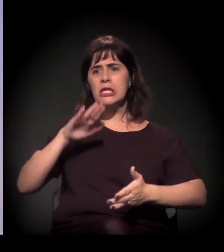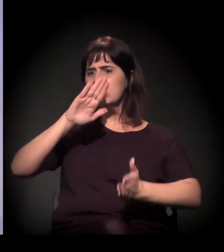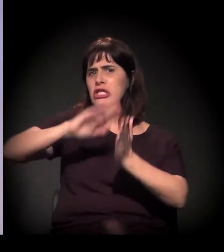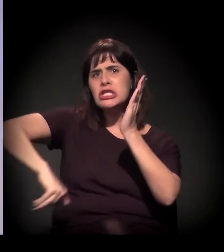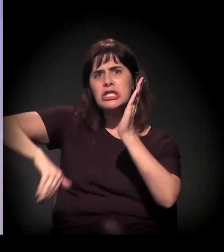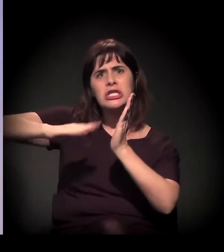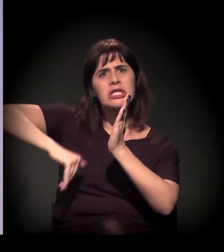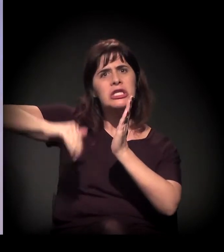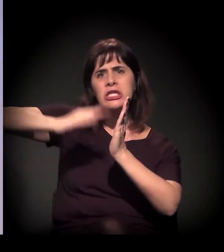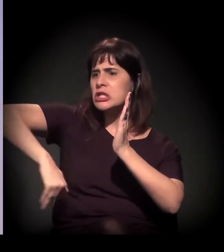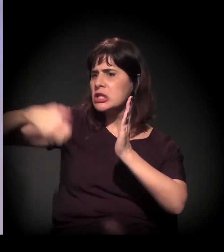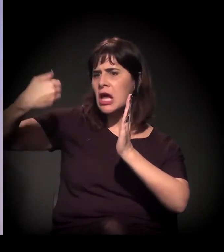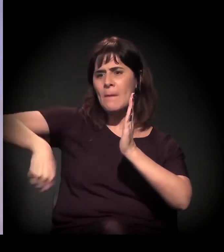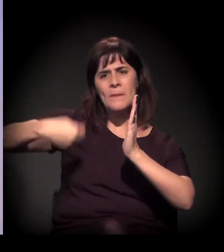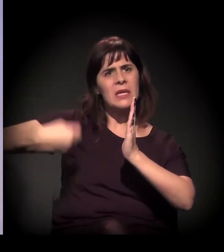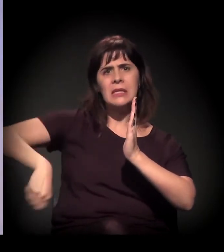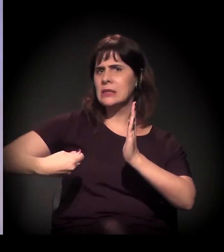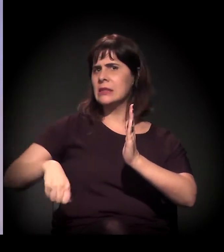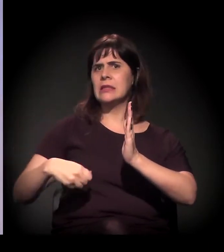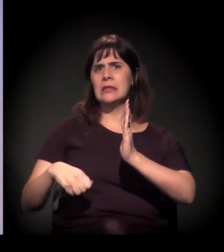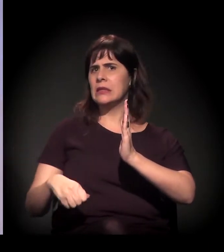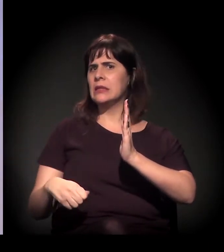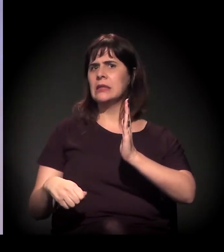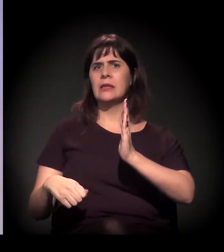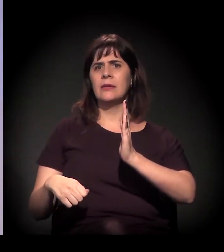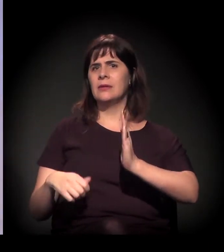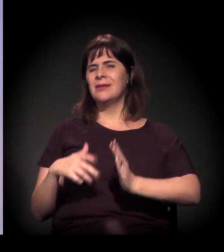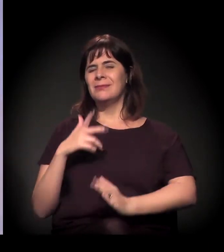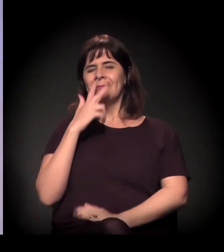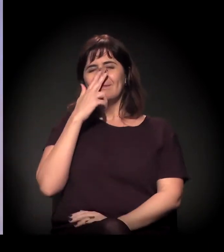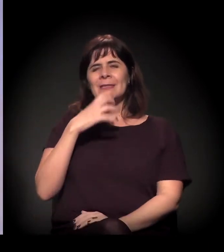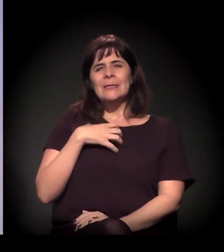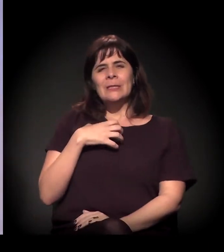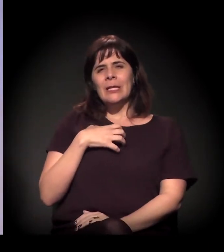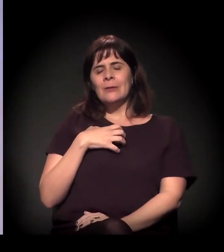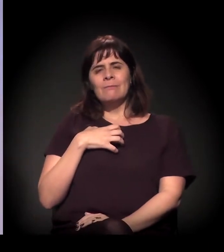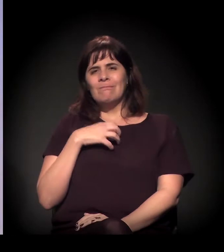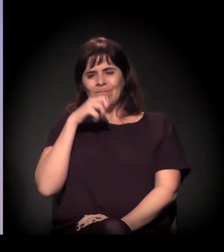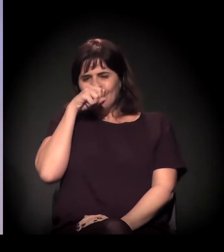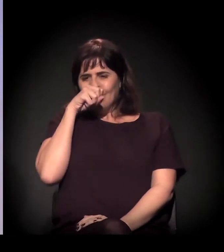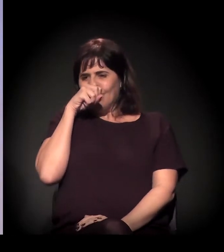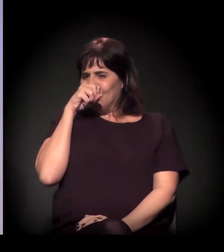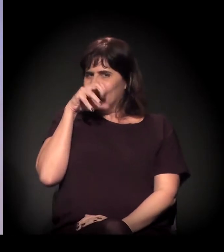um discurso que flerta com uma ignorância abertamente,